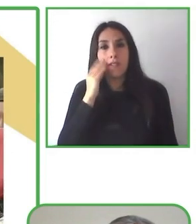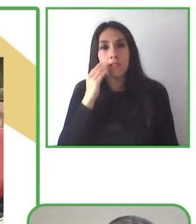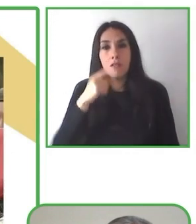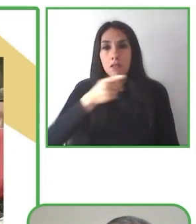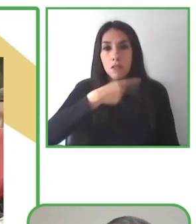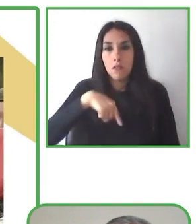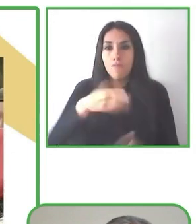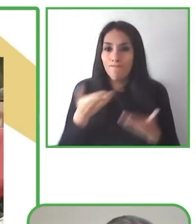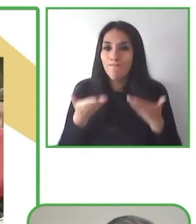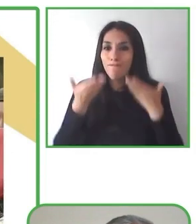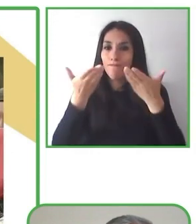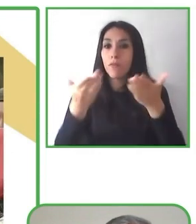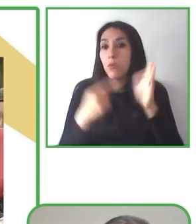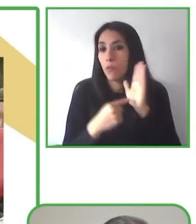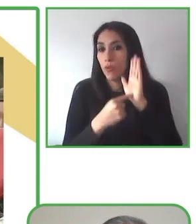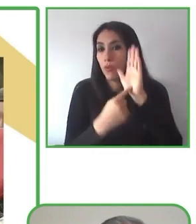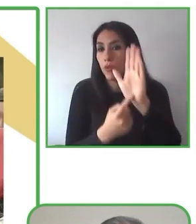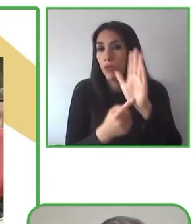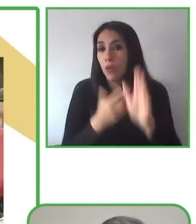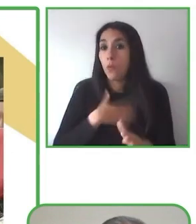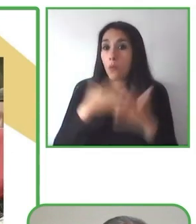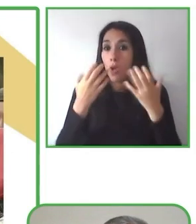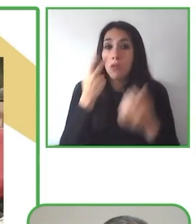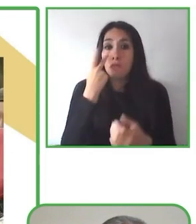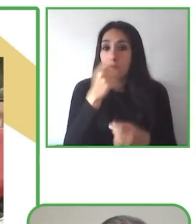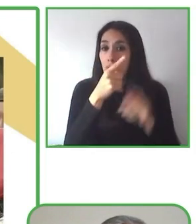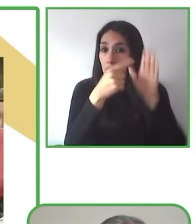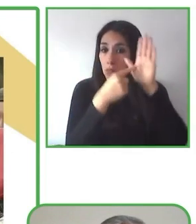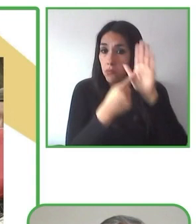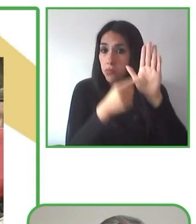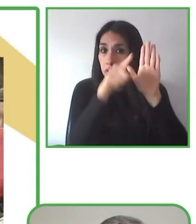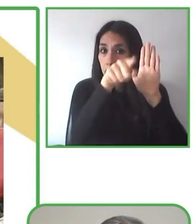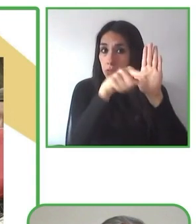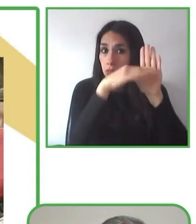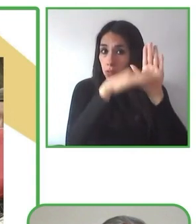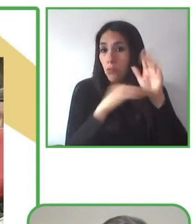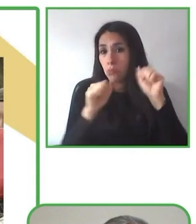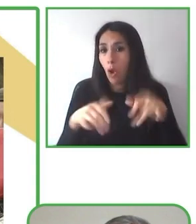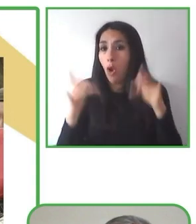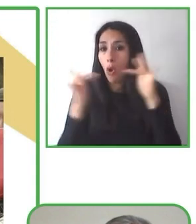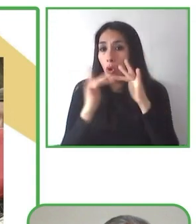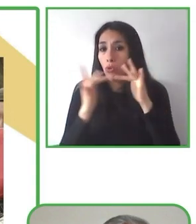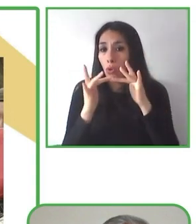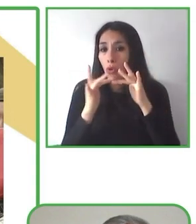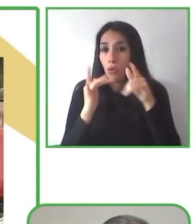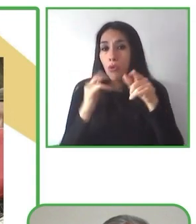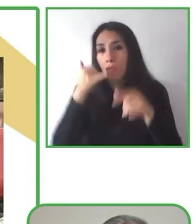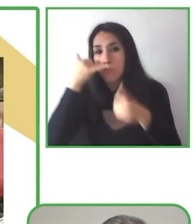productos, sino que los puedan organizar de acuerdo a su elección, basados en sus sueños